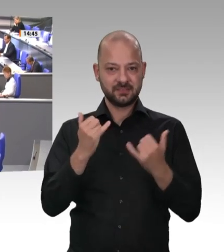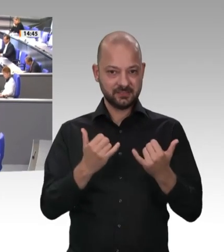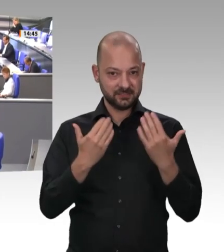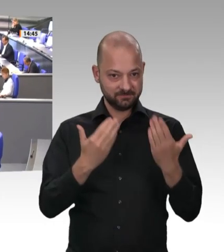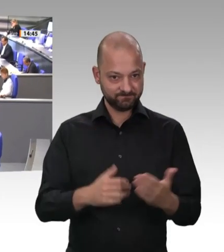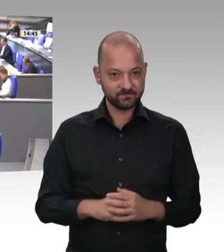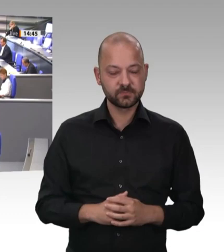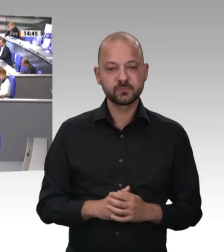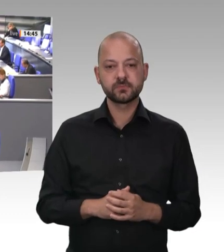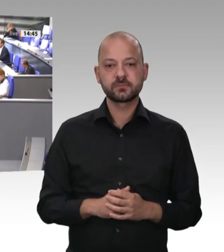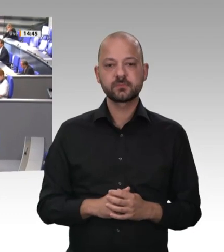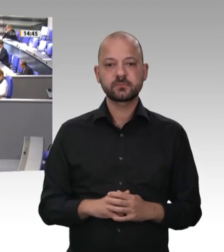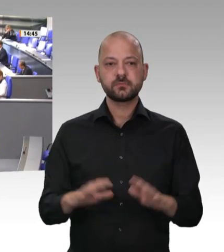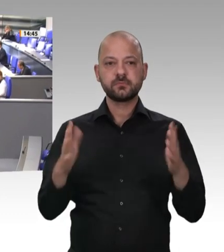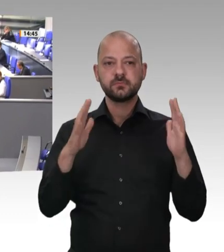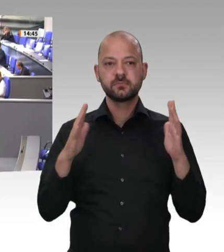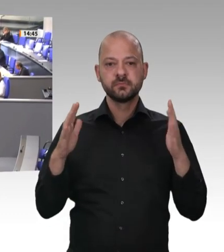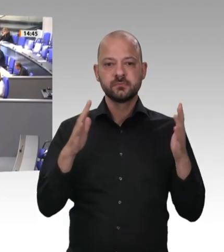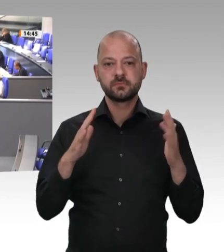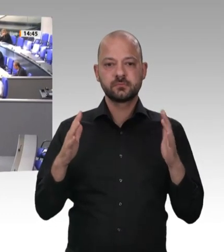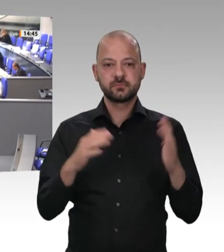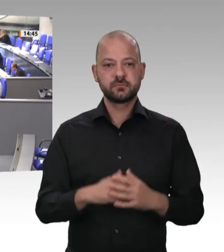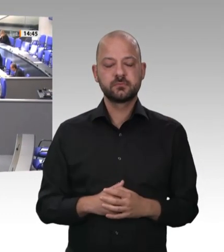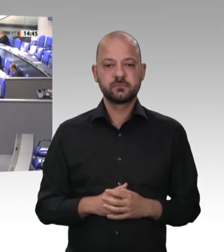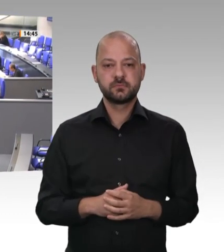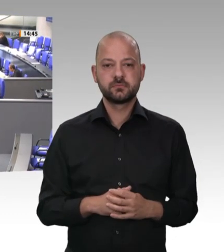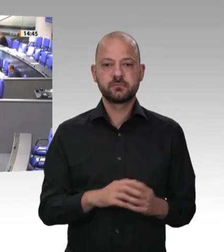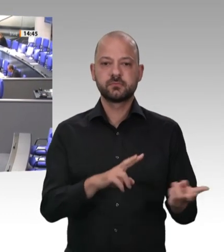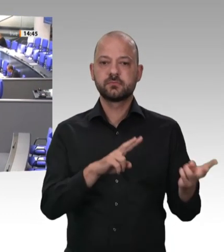verteidigen wir sie hier auch regelmäßig – hinter Unternehmern und Arbeitgebern,